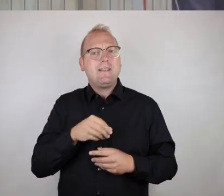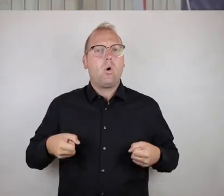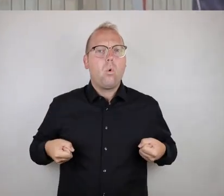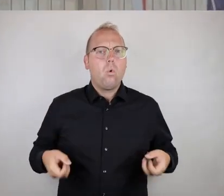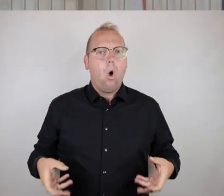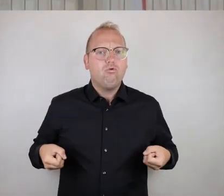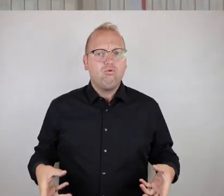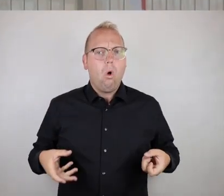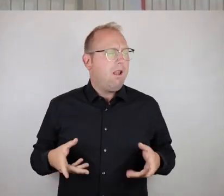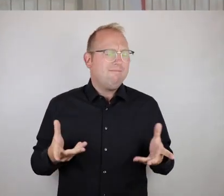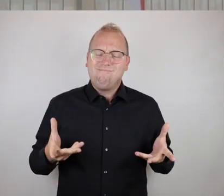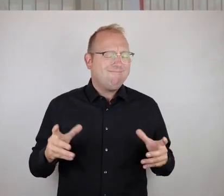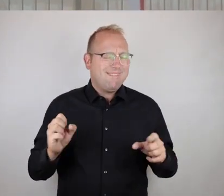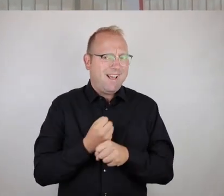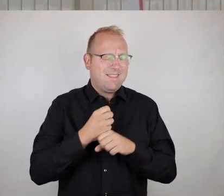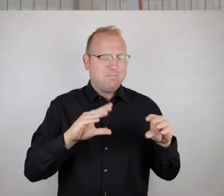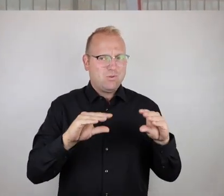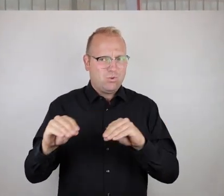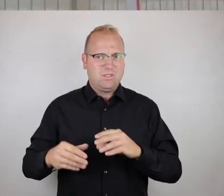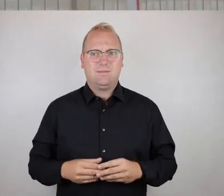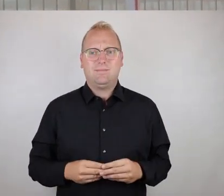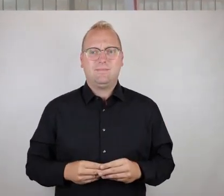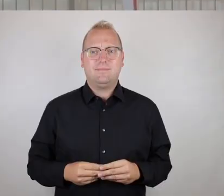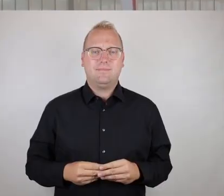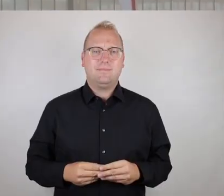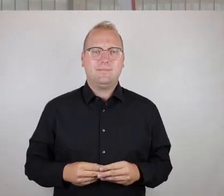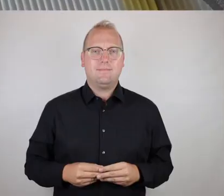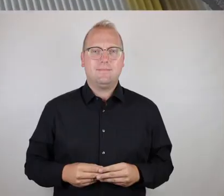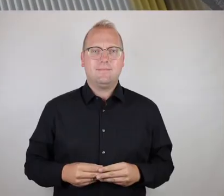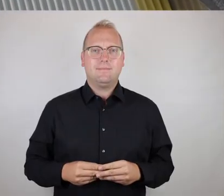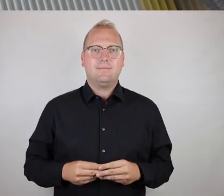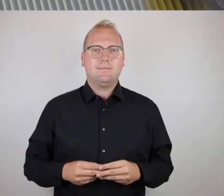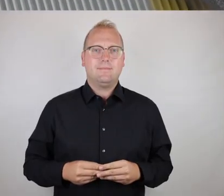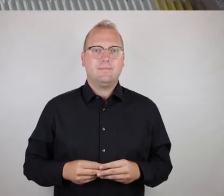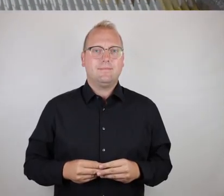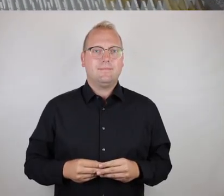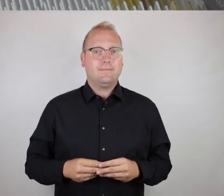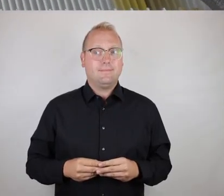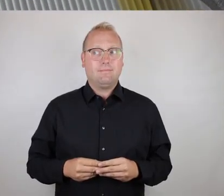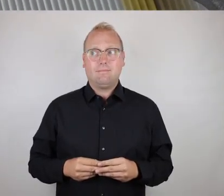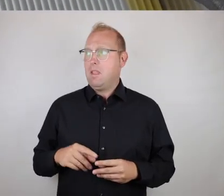allerdings für Rollstuhlnutzer absolut nicht zu benutzen ist.